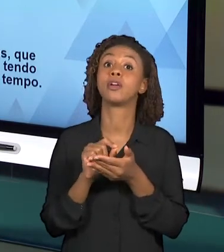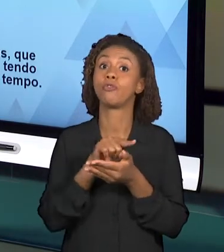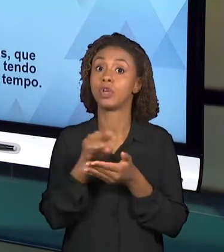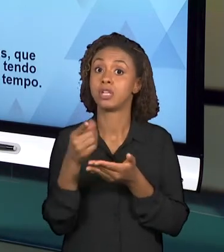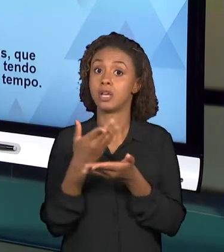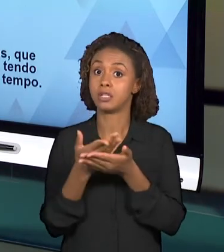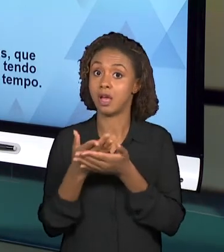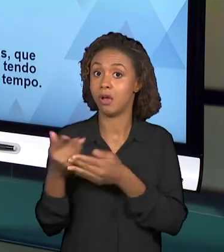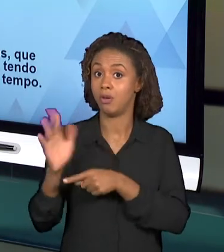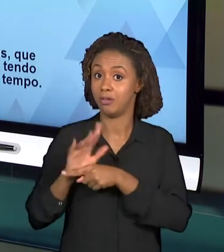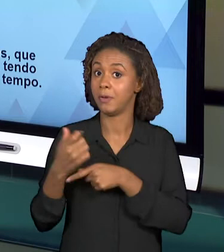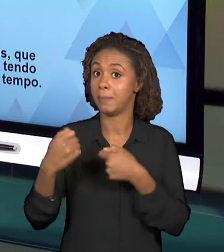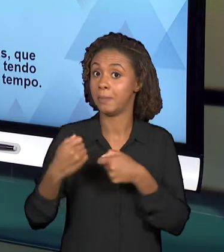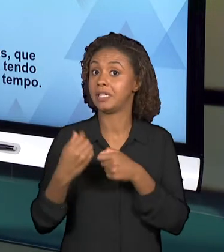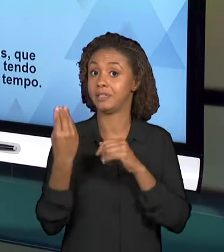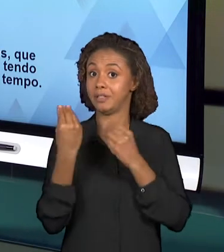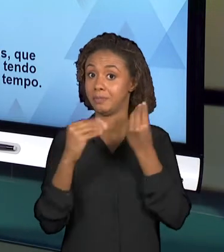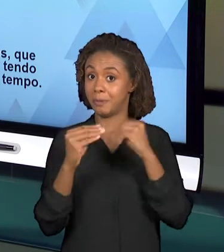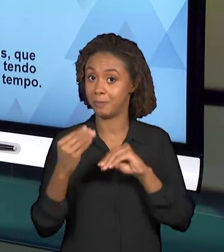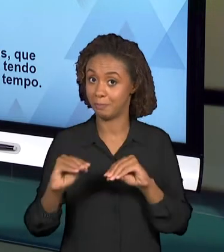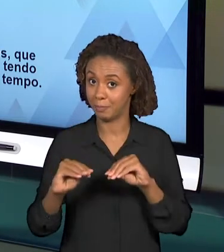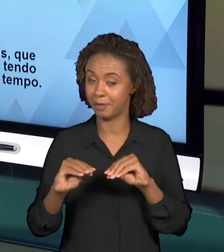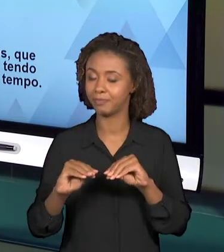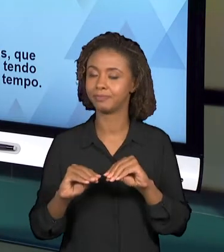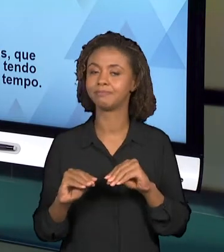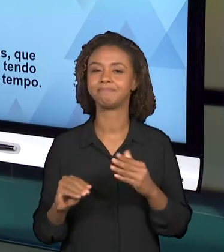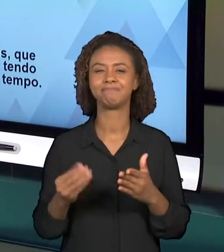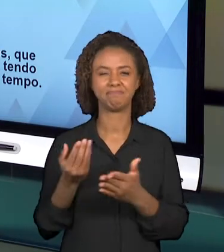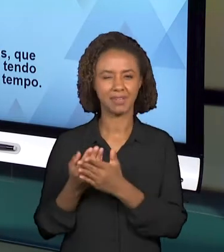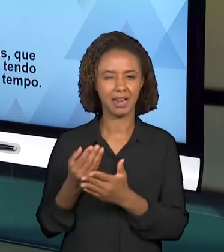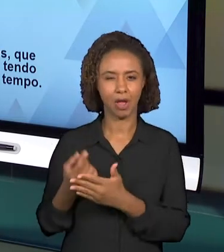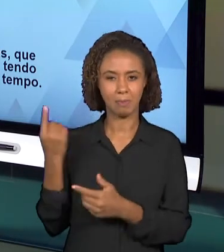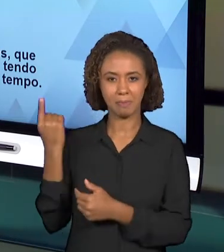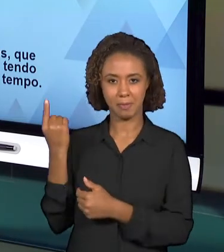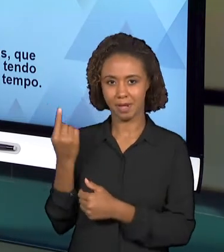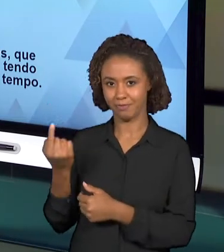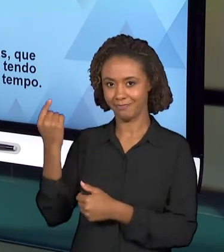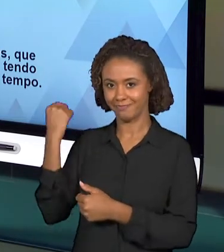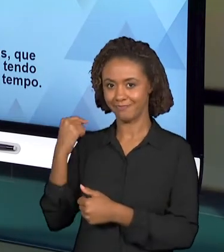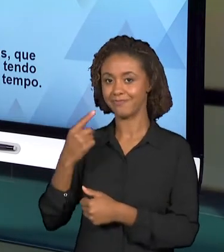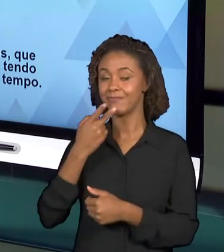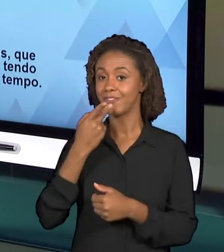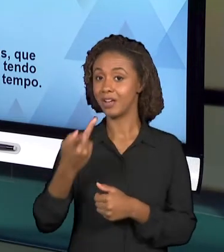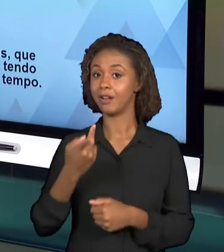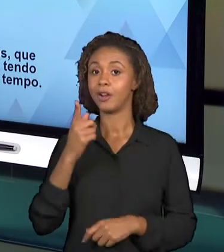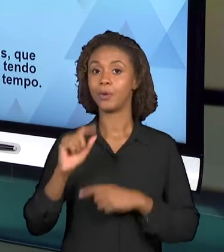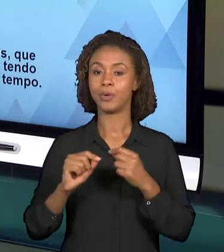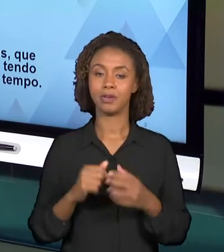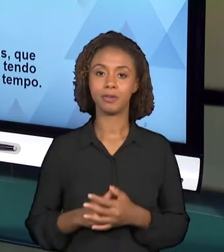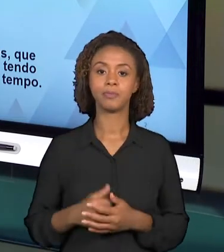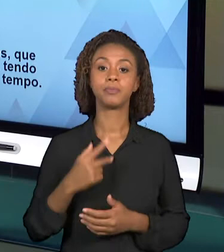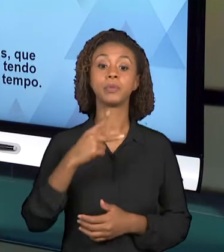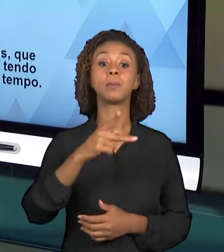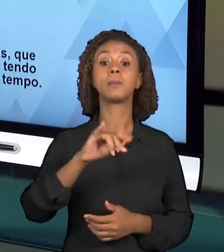ENTÃO COMO FOI DITO NA PRIMEIRA VIDEOAULA, O PRODUTO FINAL, O PROJETO INTEGRADOR DEVE ENVOLVER